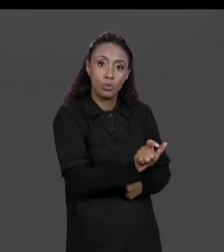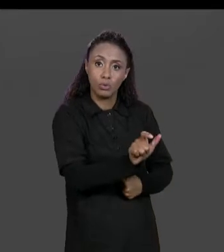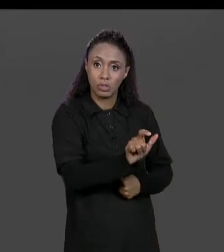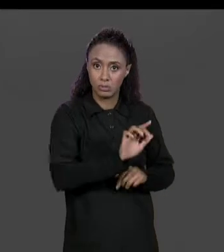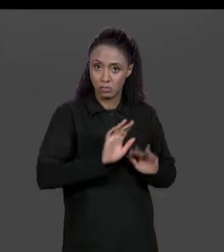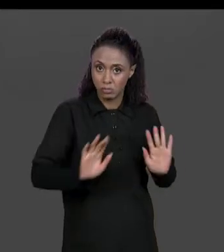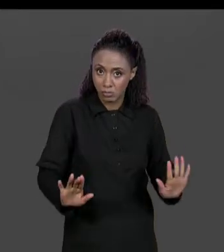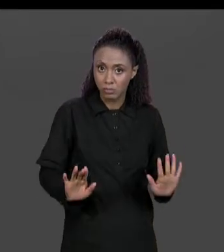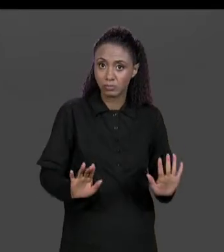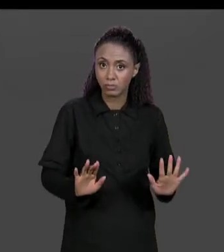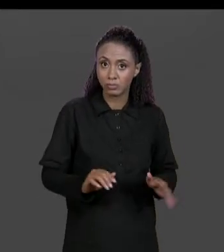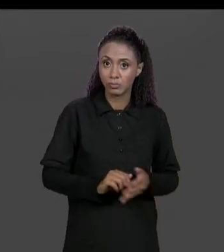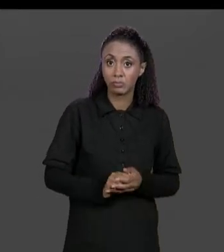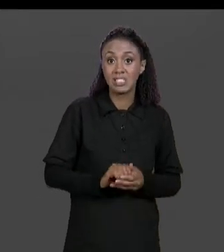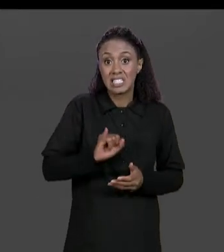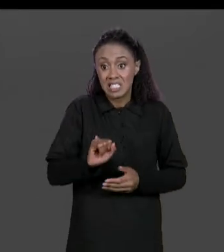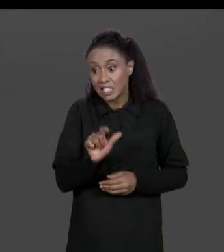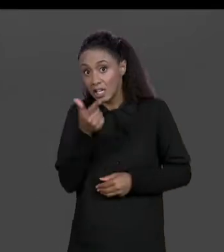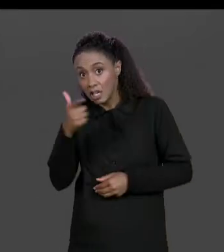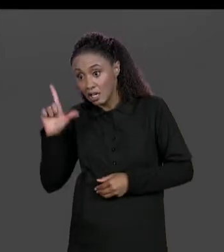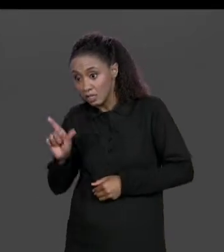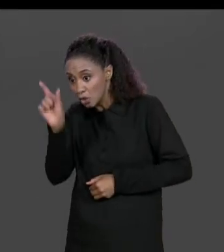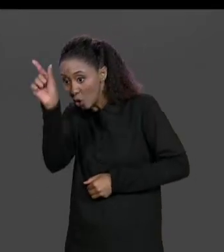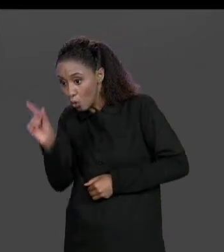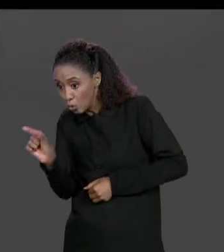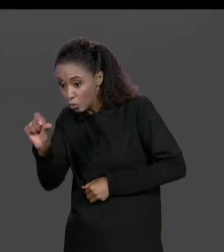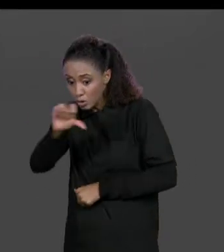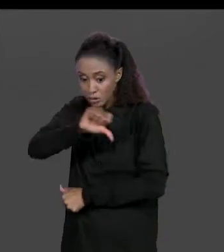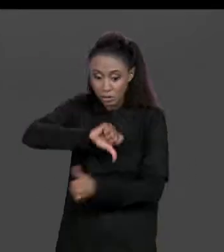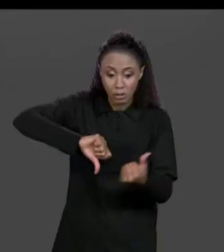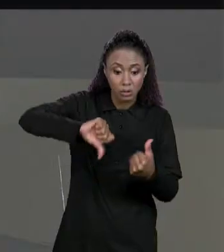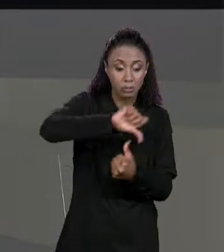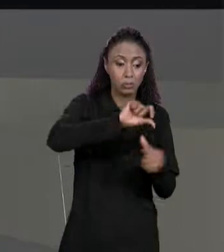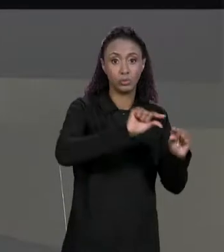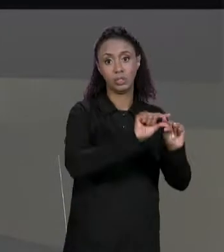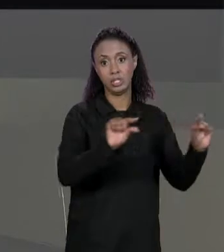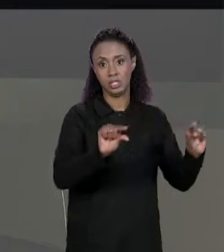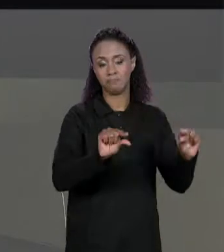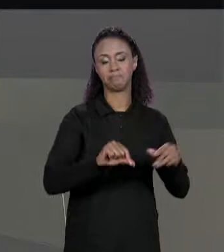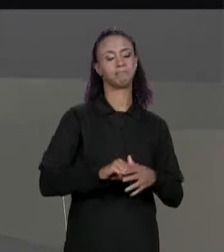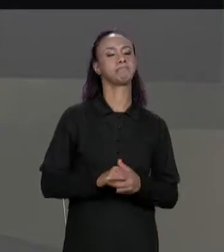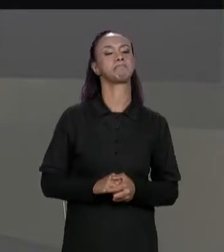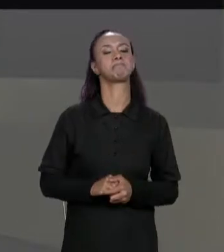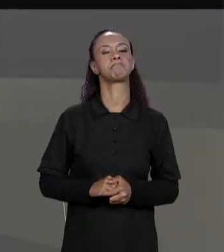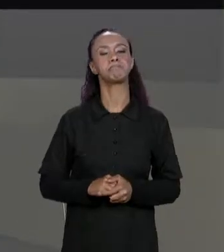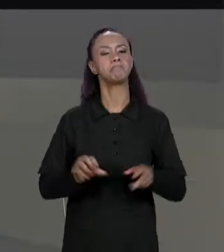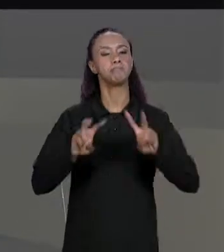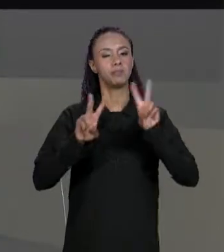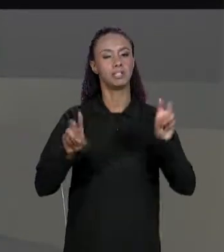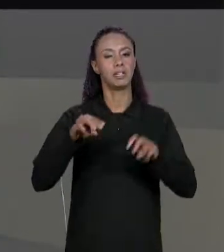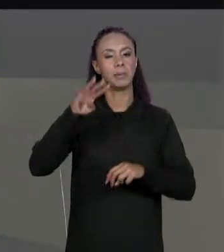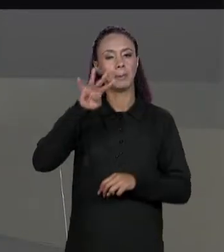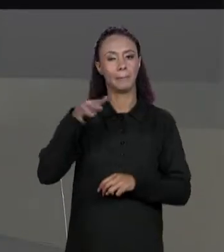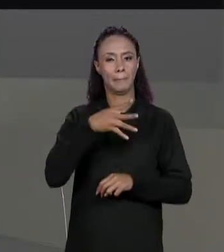UMA COLUNA VIRA UMA LINHA. PARA ENCERRAR O ASSUNTO DE MATRIZES VALE DESTACAR QUE UMA